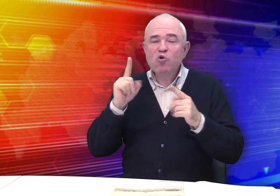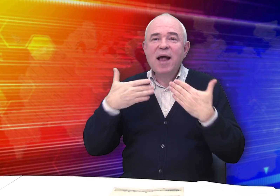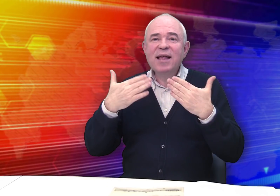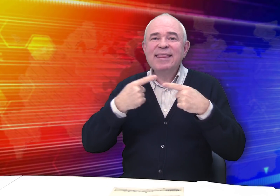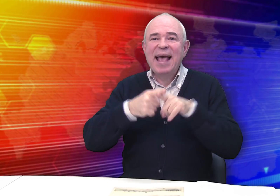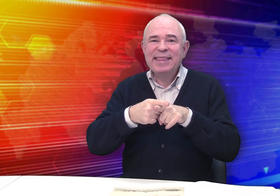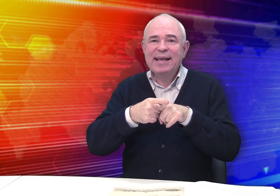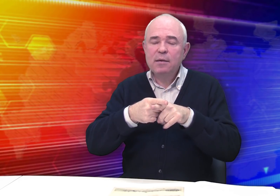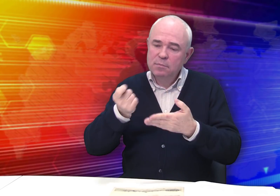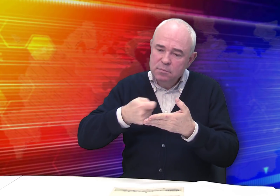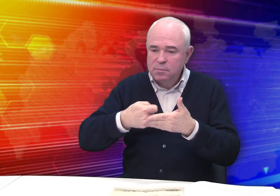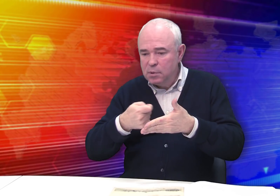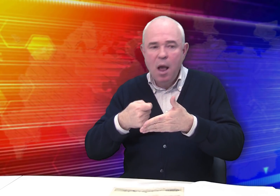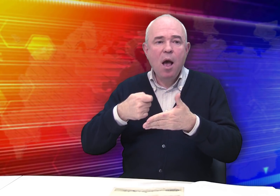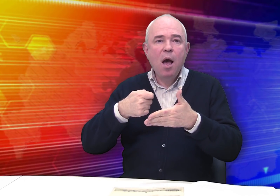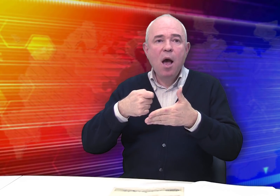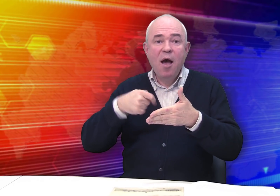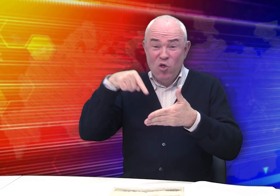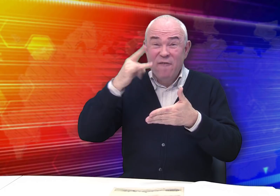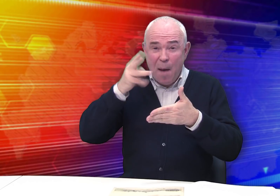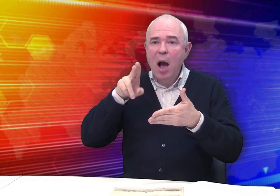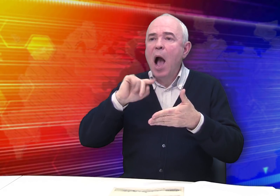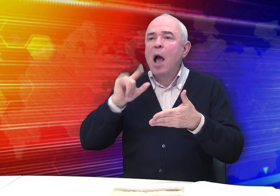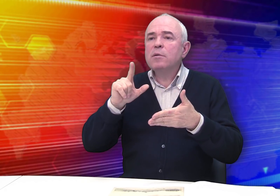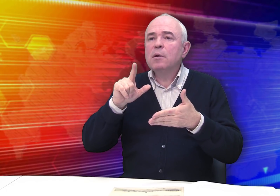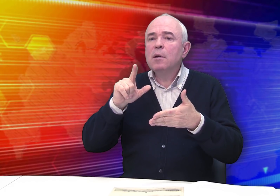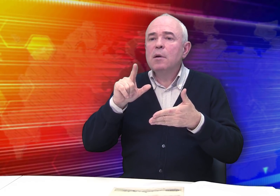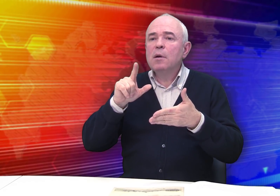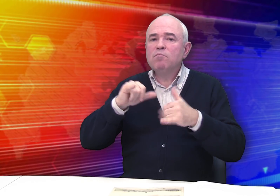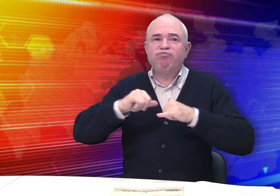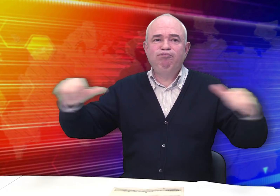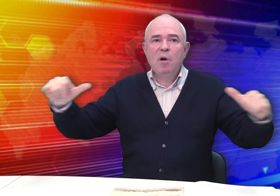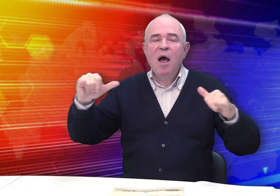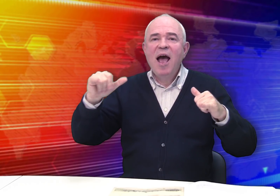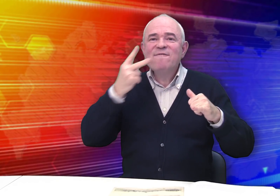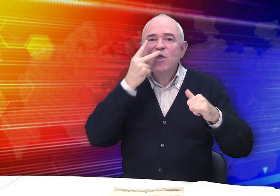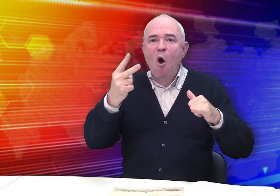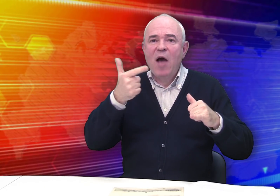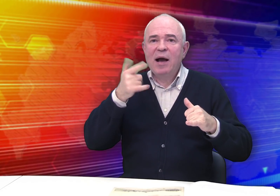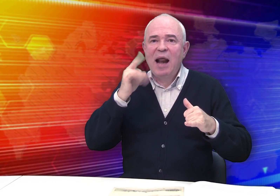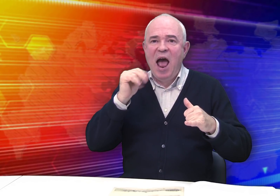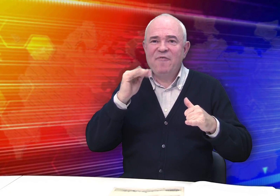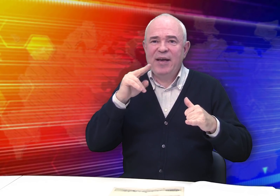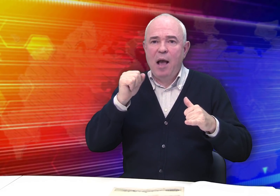Что касается техники работ… В те времена приобретает особую популярность видовая графика,